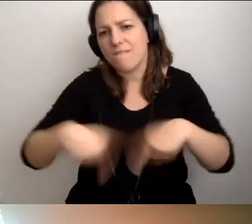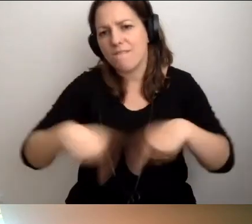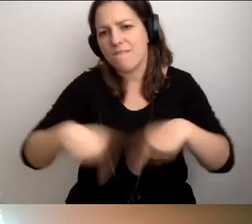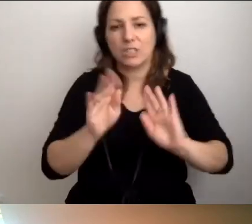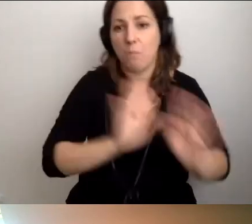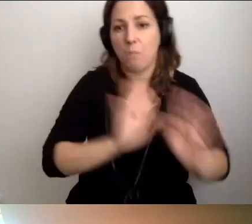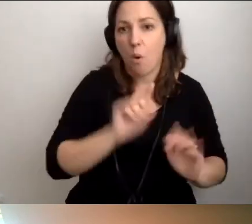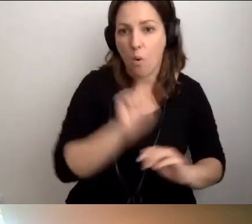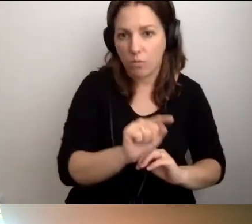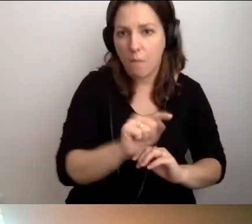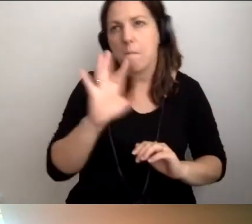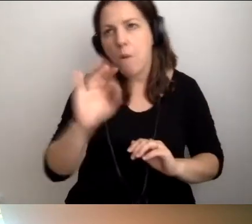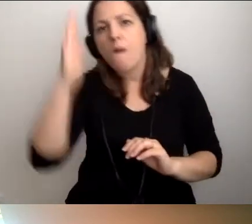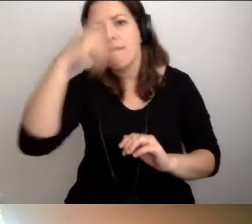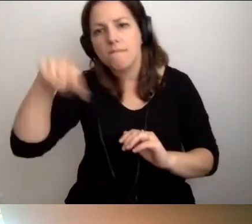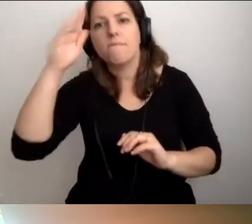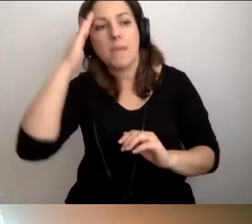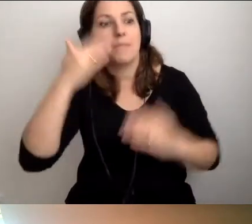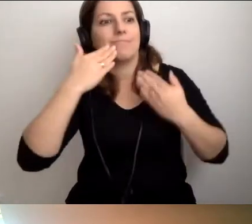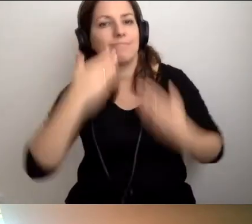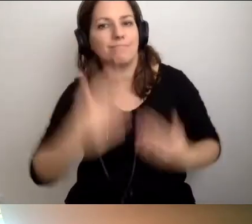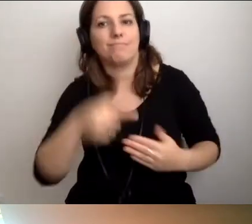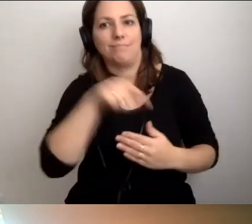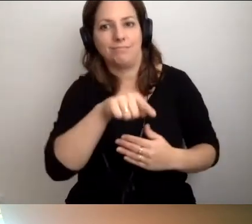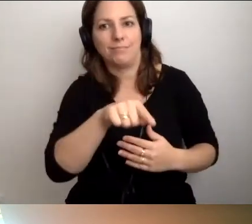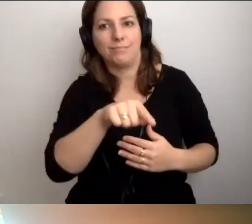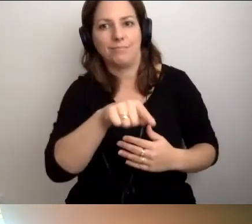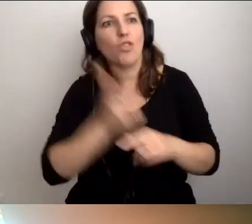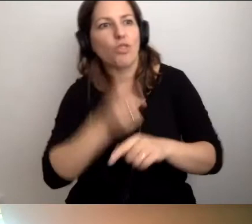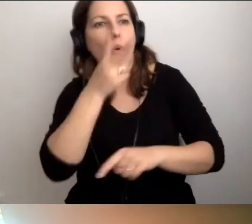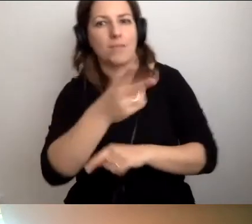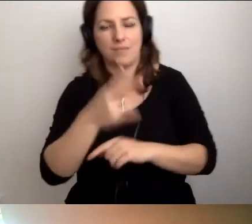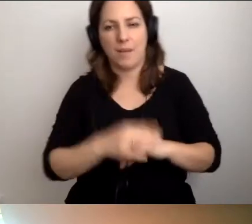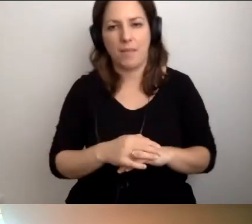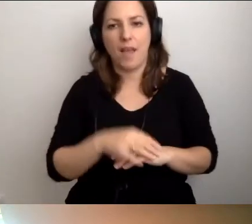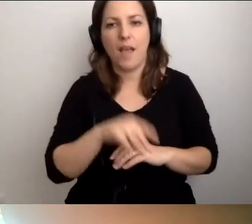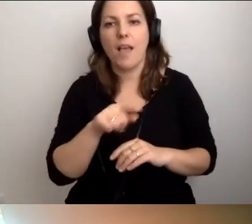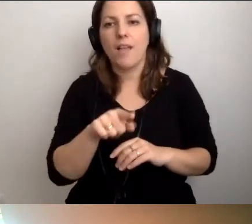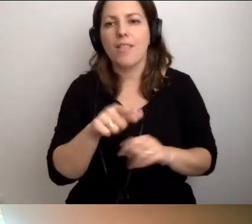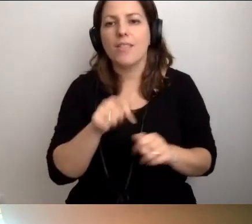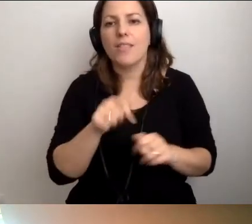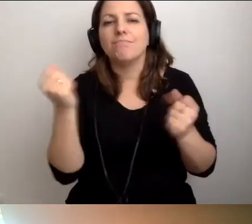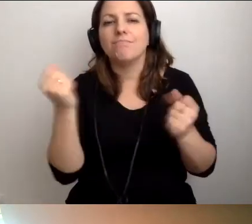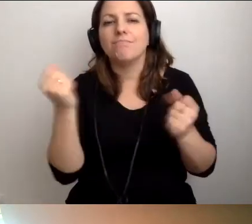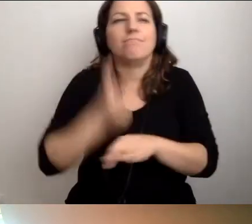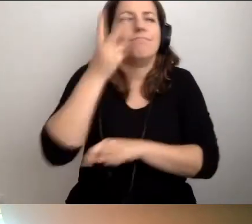bo dzięki temu będzie to bardziej dostępne, to nie jest nadmiernie dużo pracy.